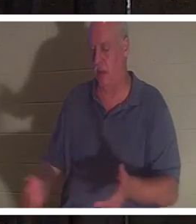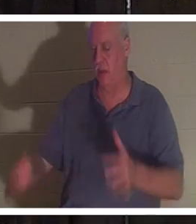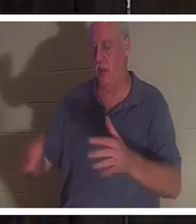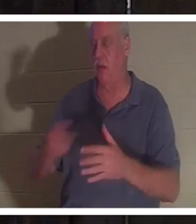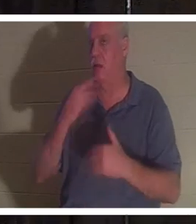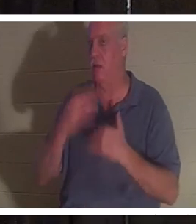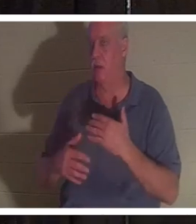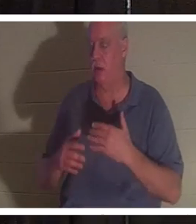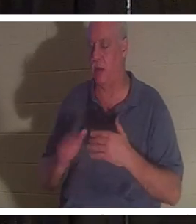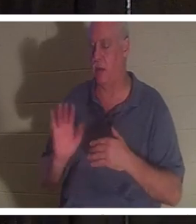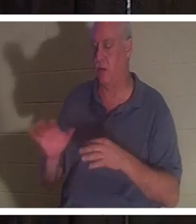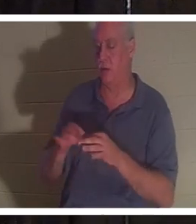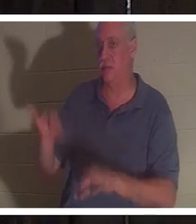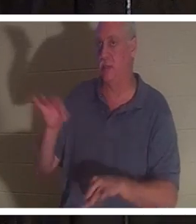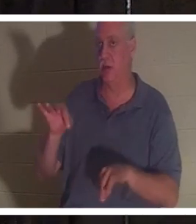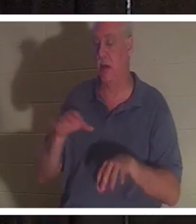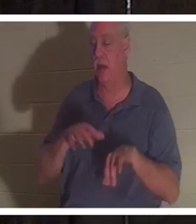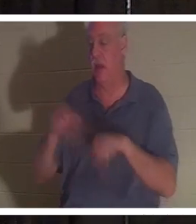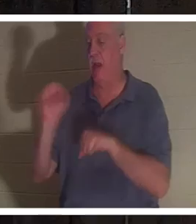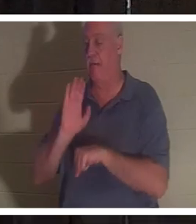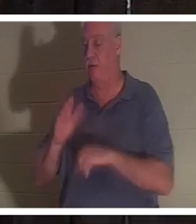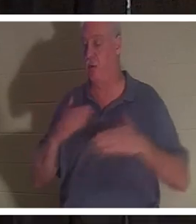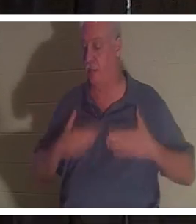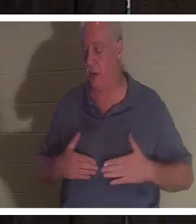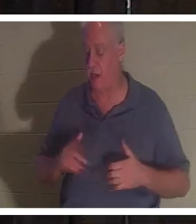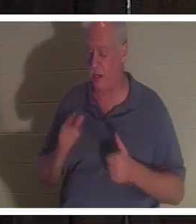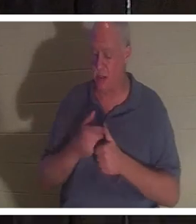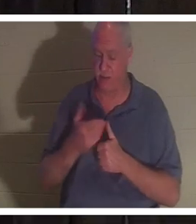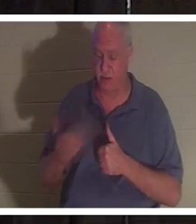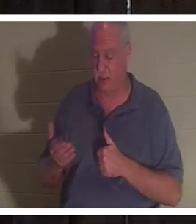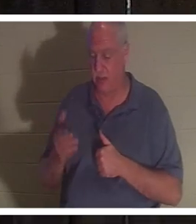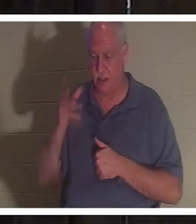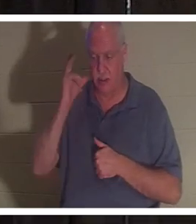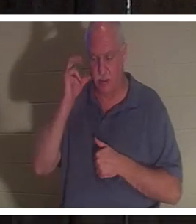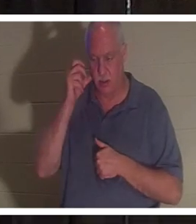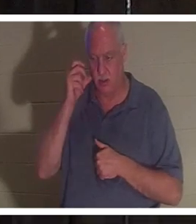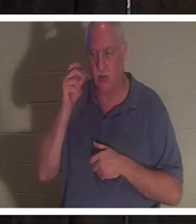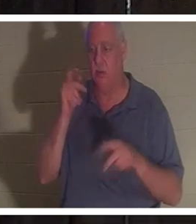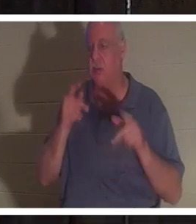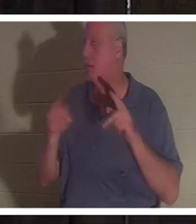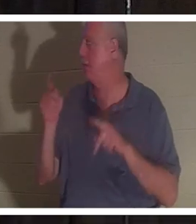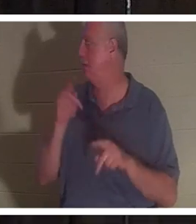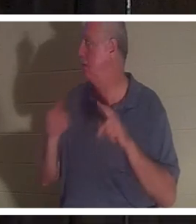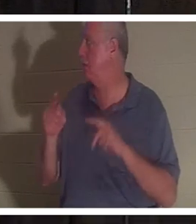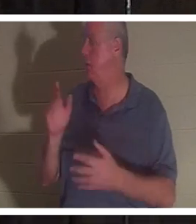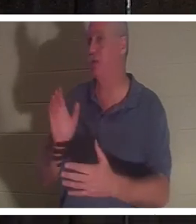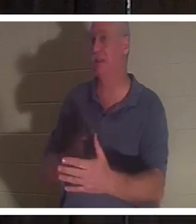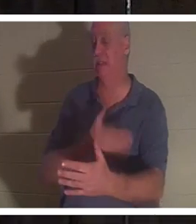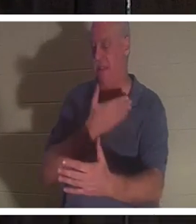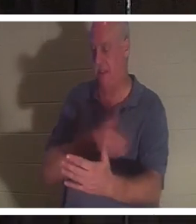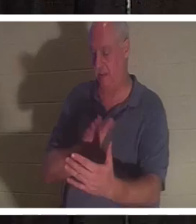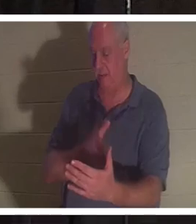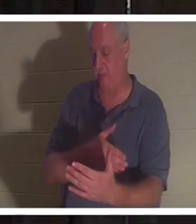몸을 떠났다고 말했습니다. 그녀는 그녀가 처음 들었던 것은 사람들이 노래하는 것이라고 말했다. 그녀는 친구와